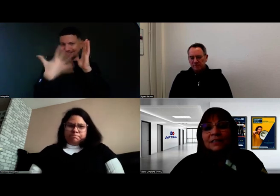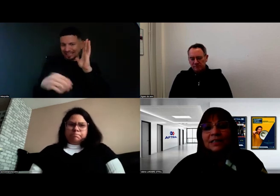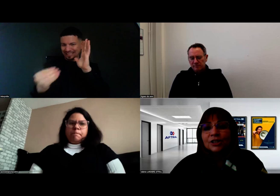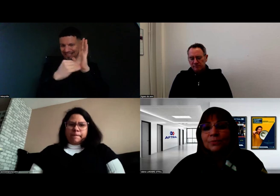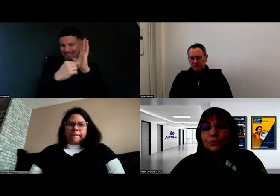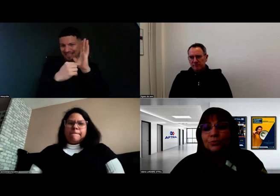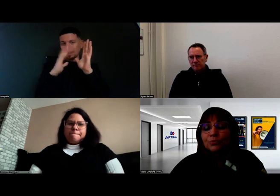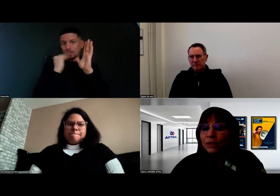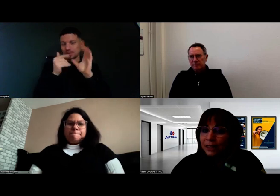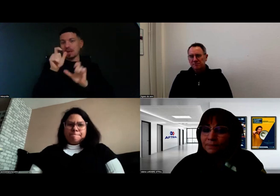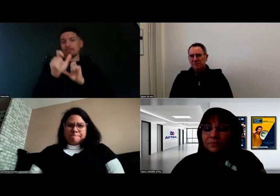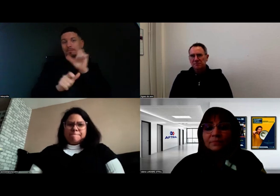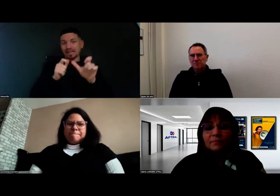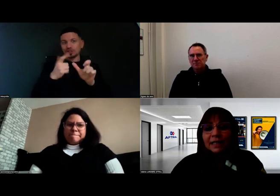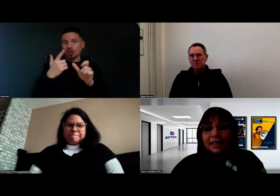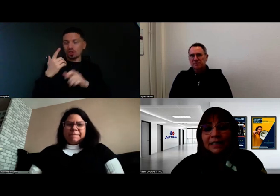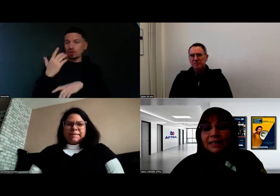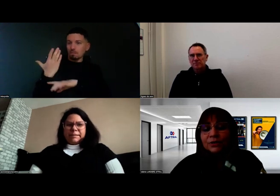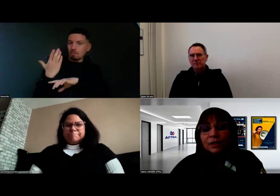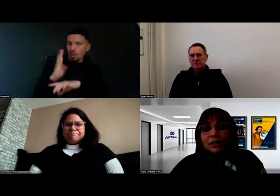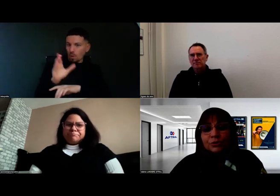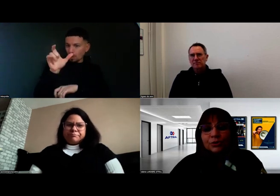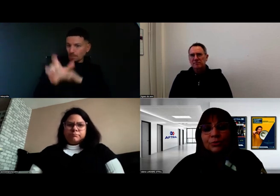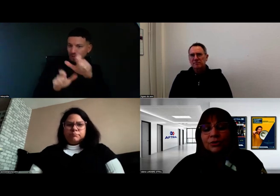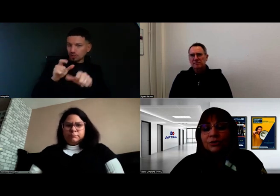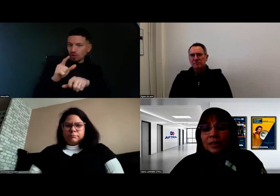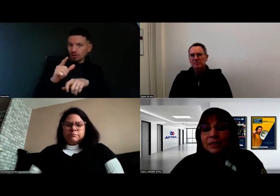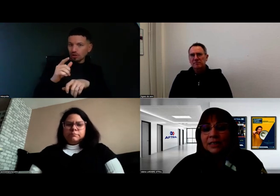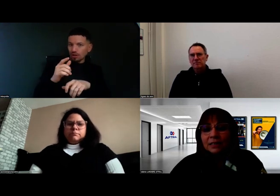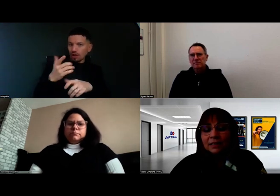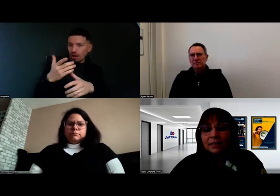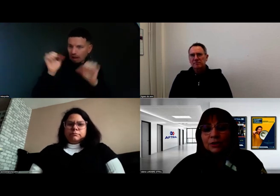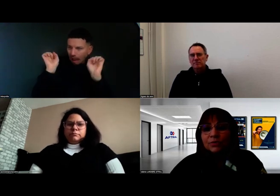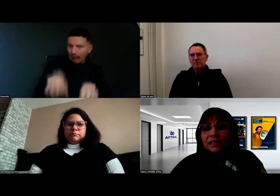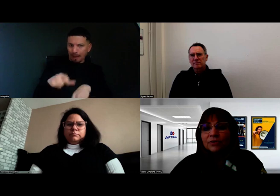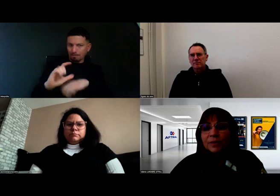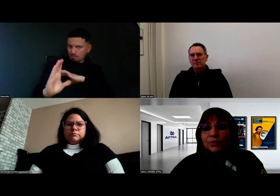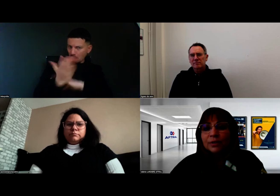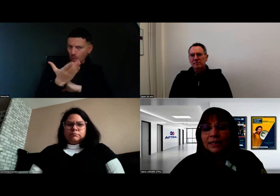pour nous montrer qu'elle est en capacité à suivre cette formation,